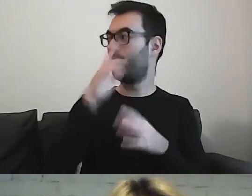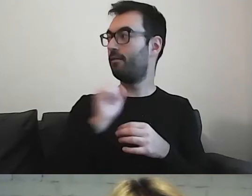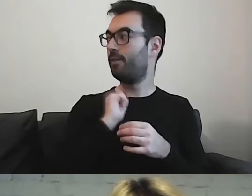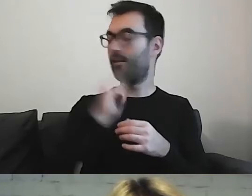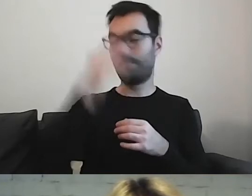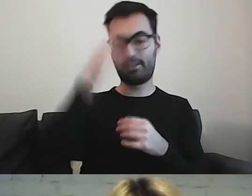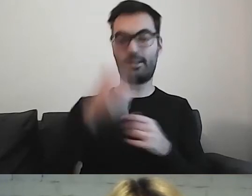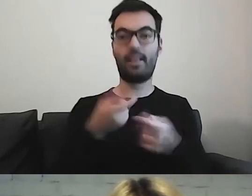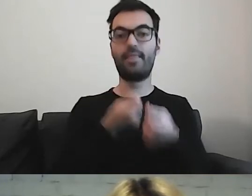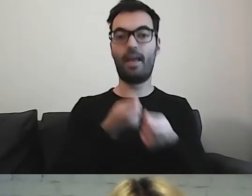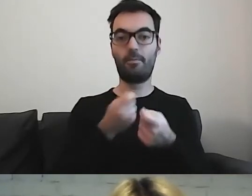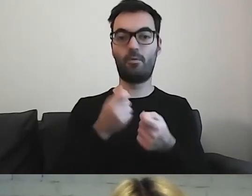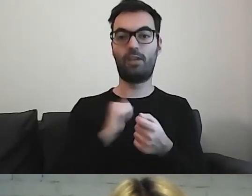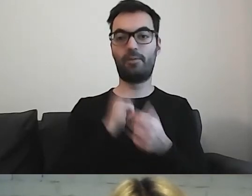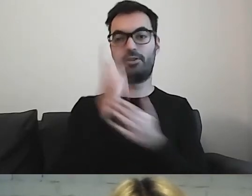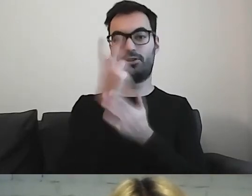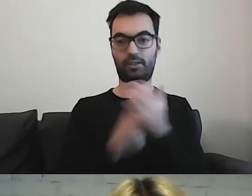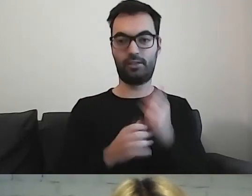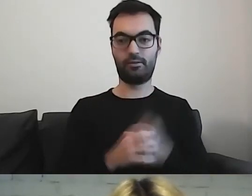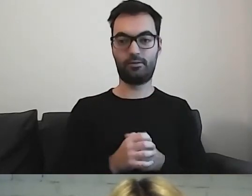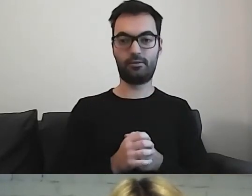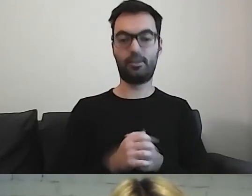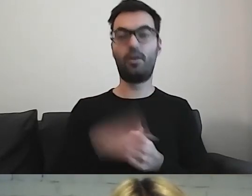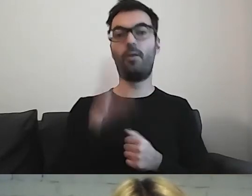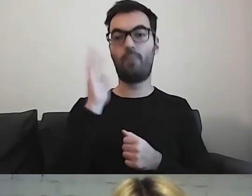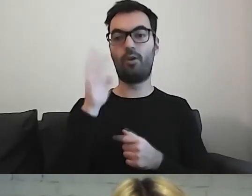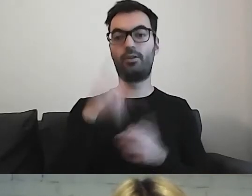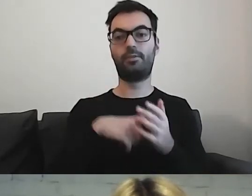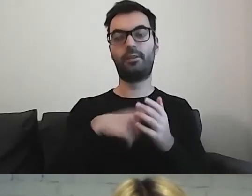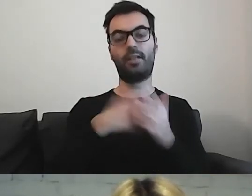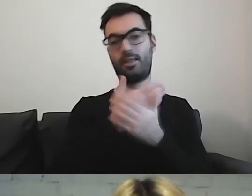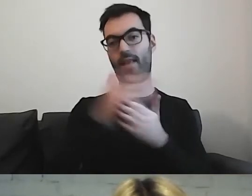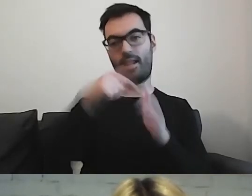Zachęcić do przeczytania i pogłębienia informacji na temat.